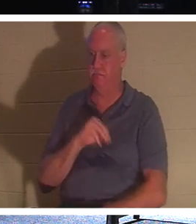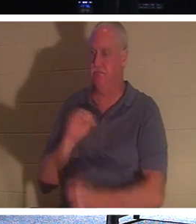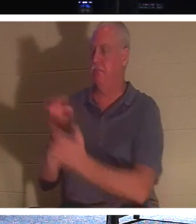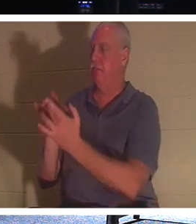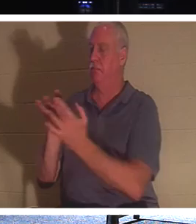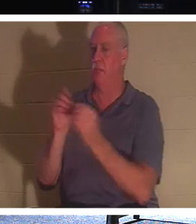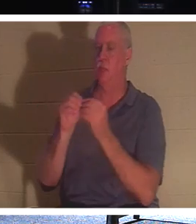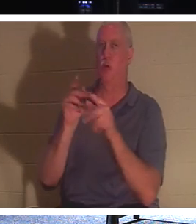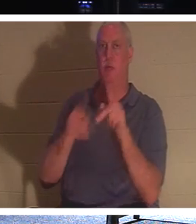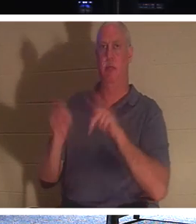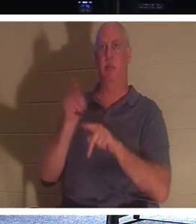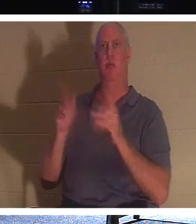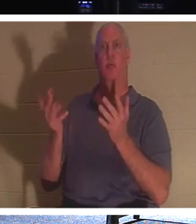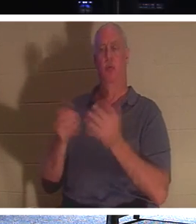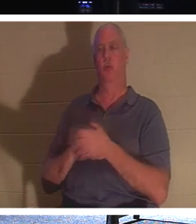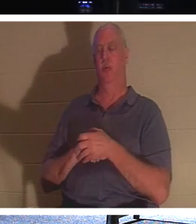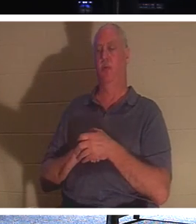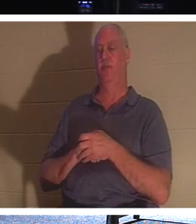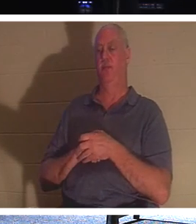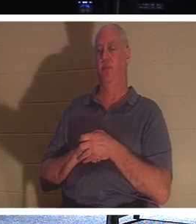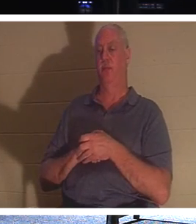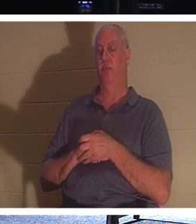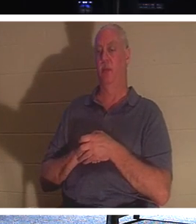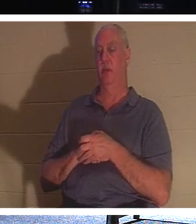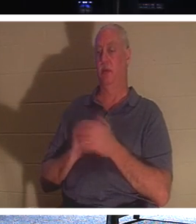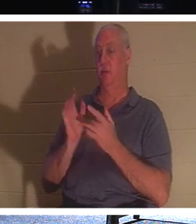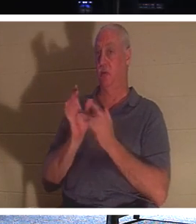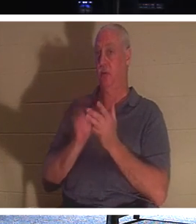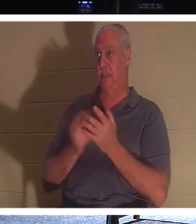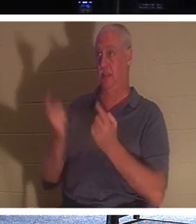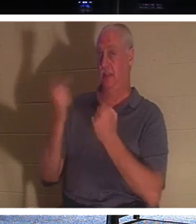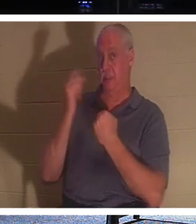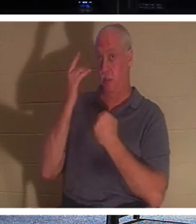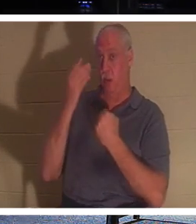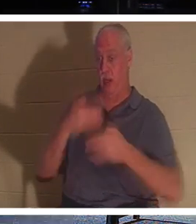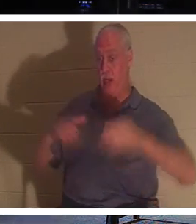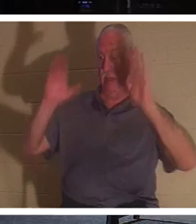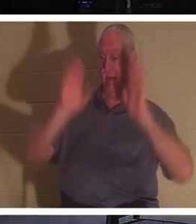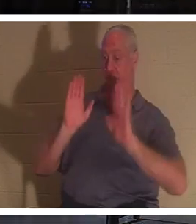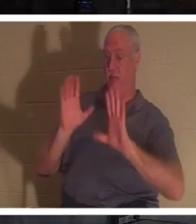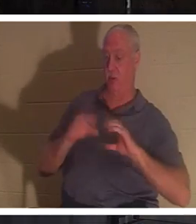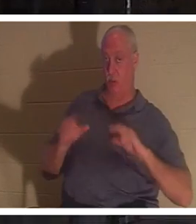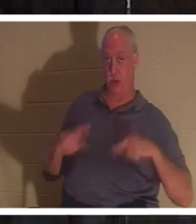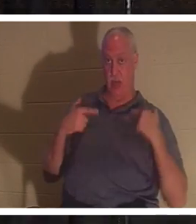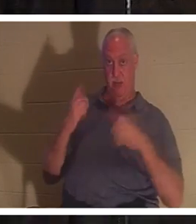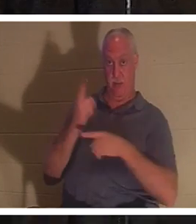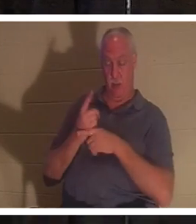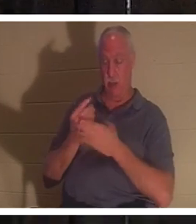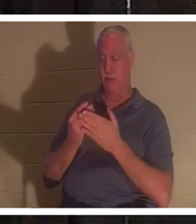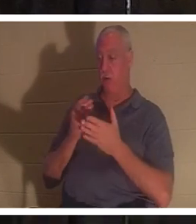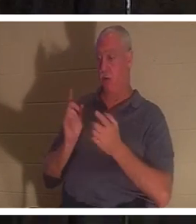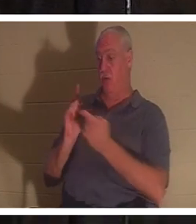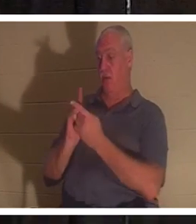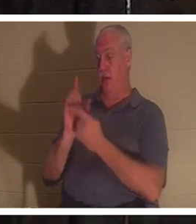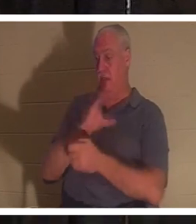イエス様は私たちに命を与えるために来られましたよね？イエス・キリストに出会う前、あなたは